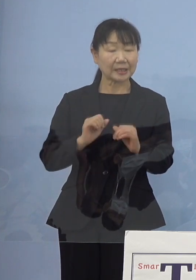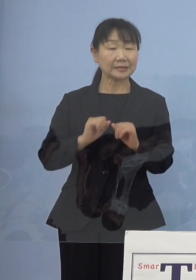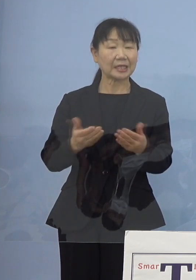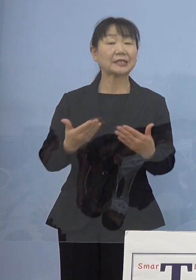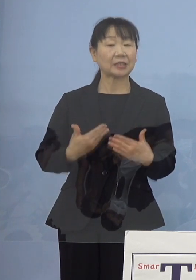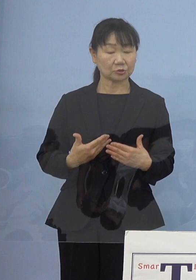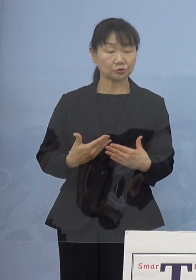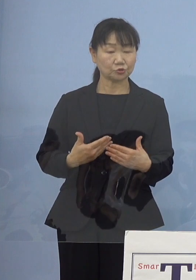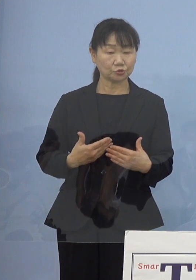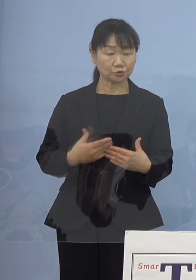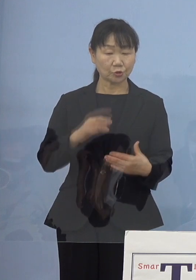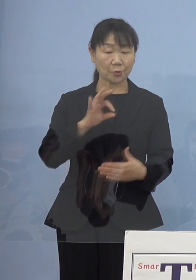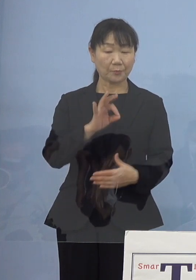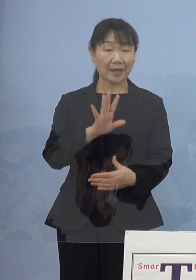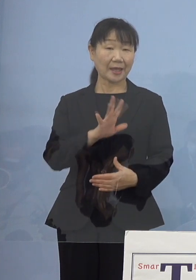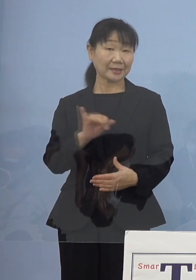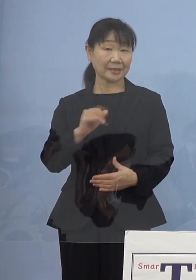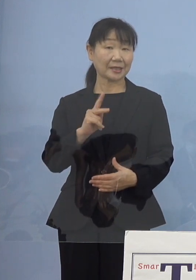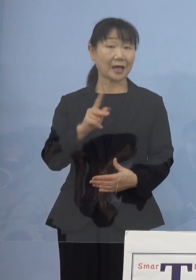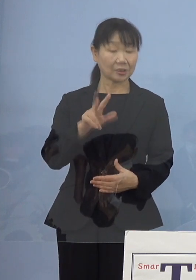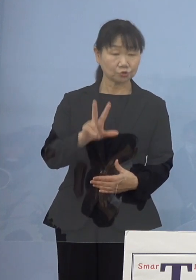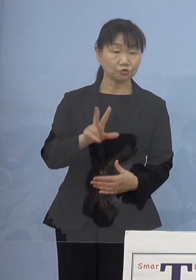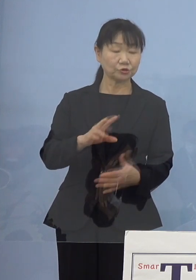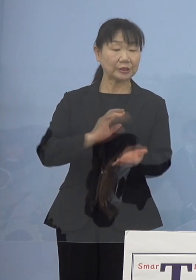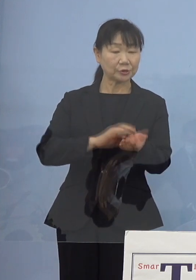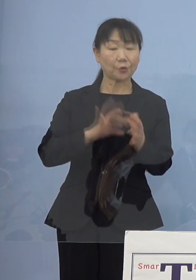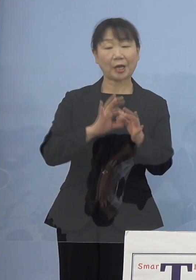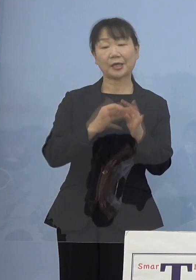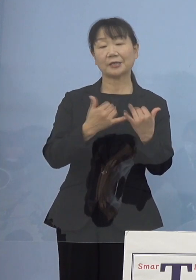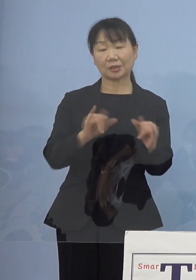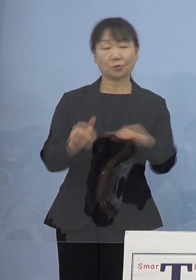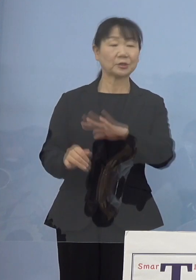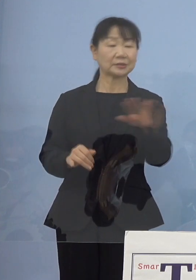メディカルの皆さん方そのご協力 その中心がドクターであったり